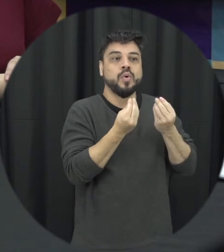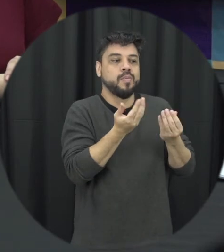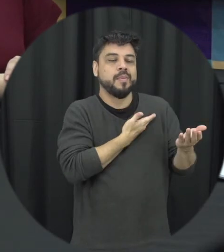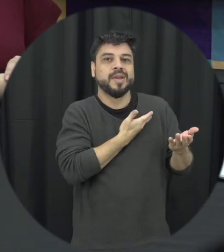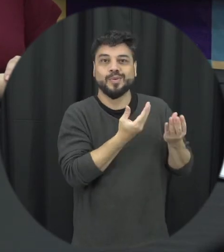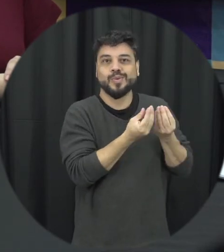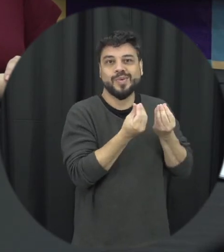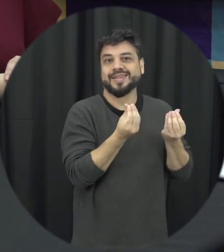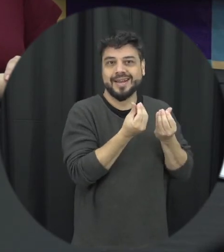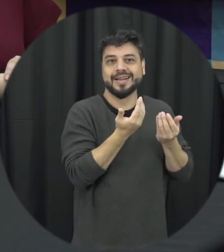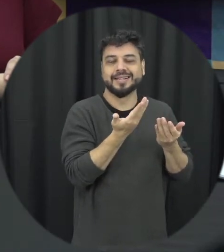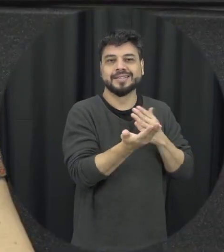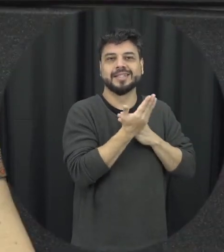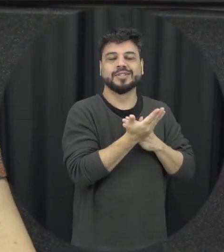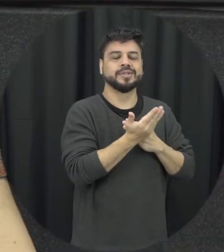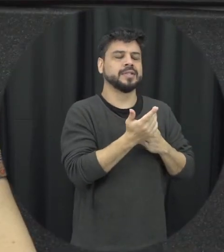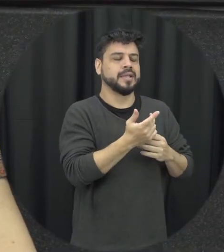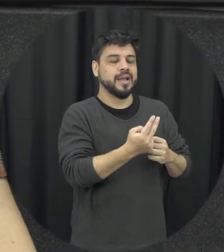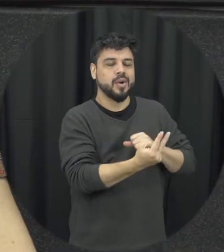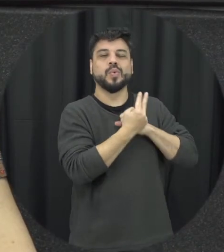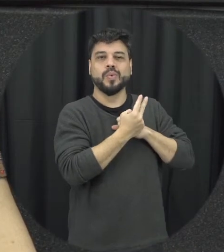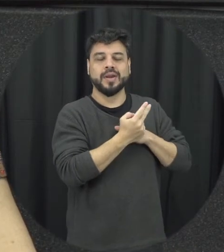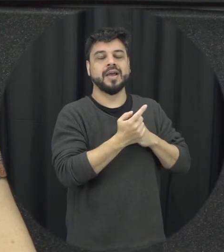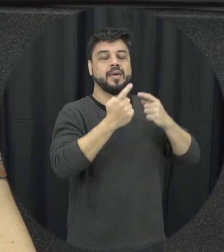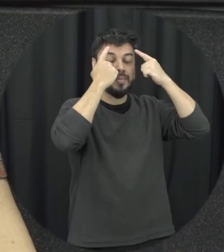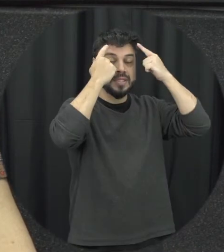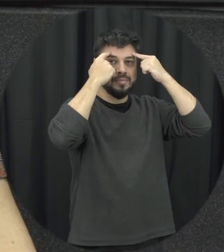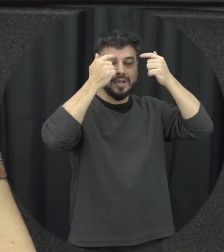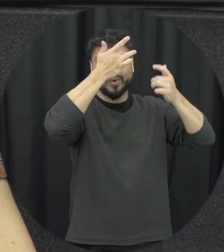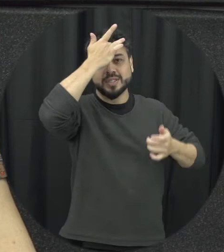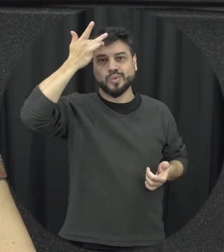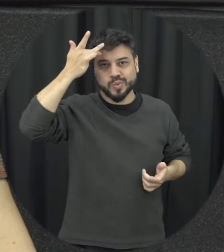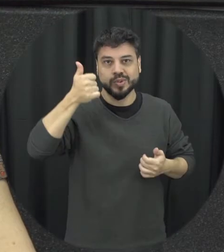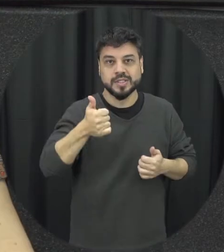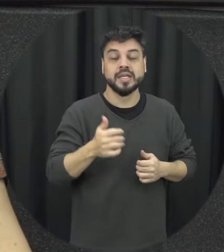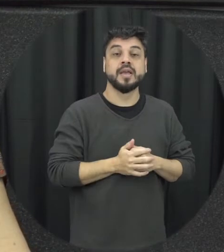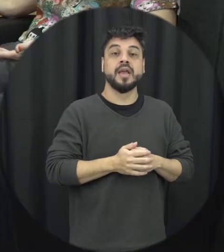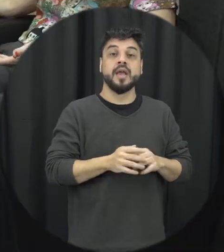para que ele tivesse esse fator de proteção à saúde mental é disponível né porque nada não